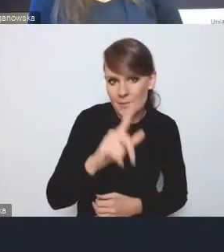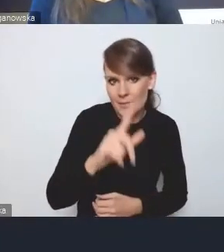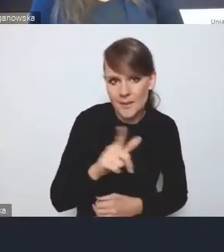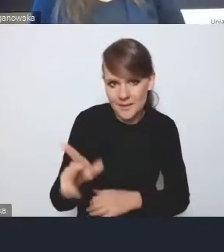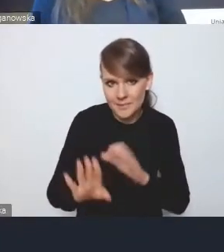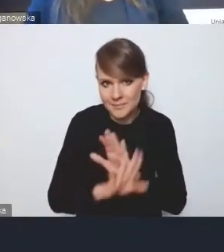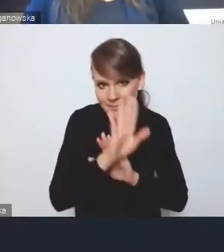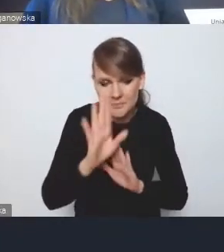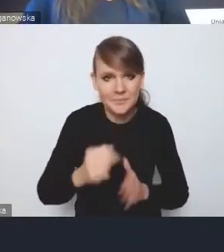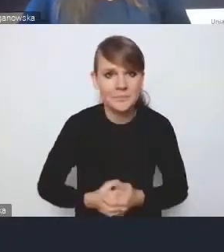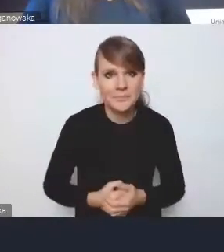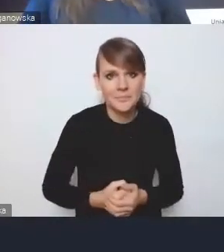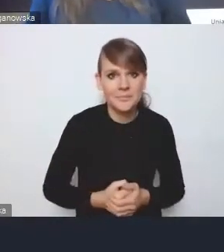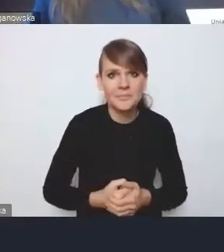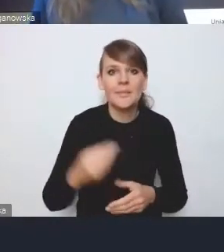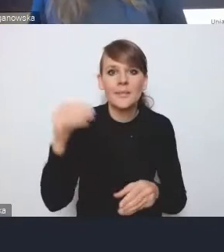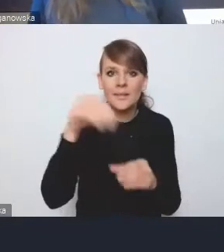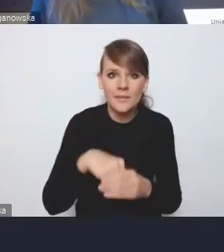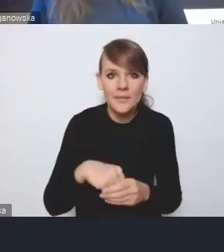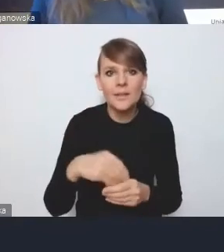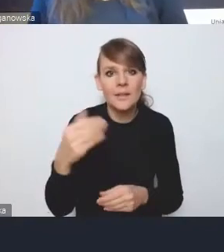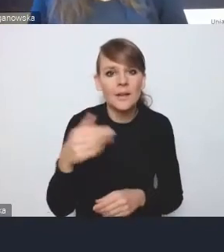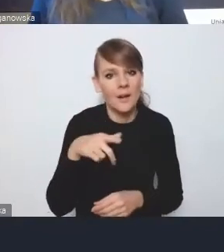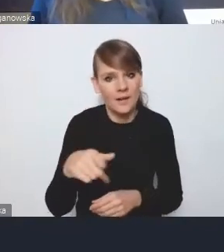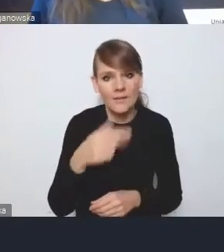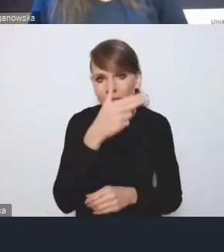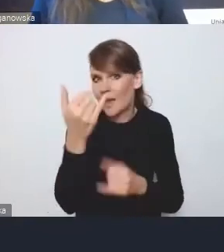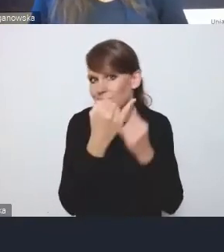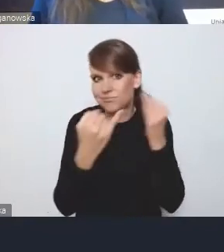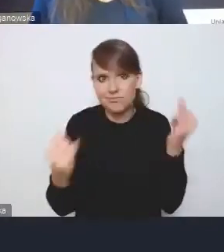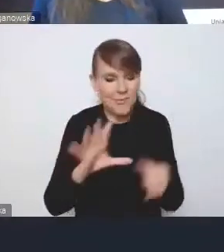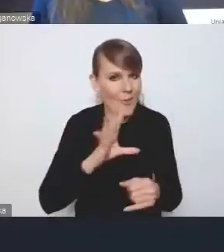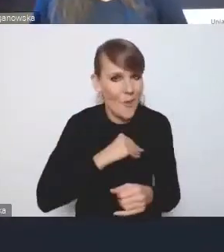Ona zawierała elementy na kilka seminariów, więc...